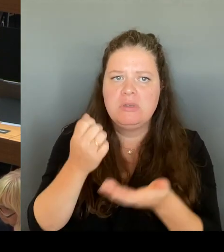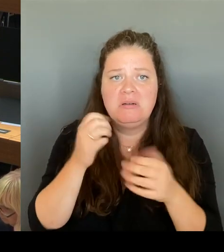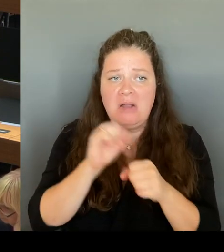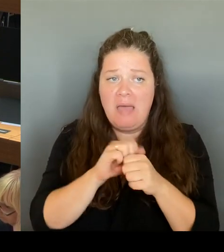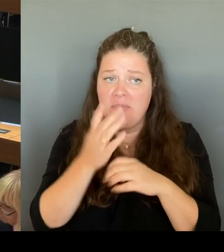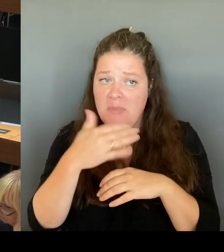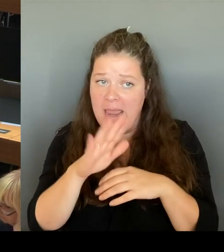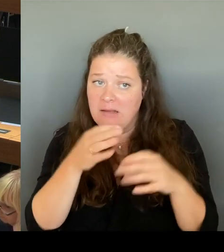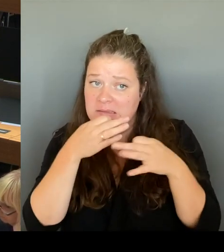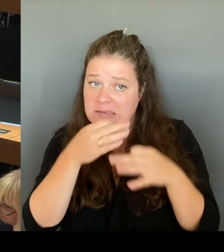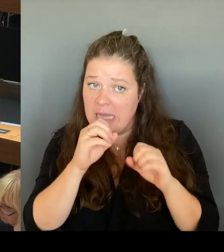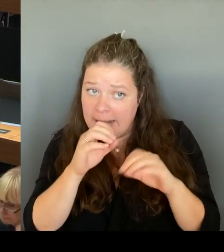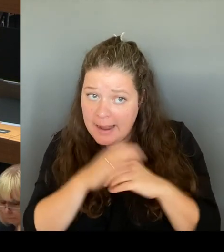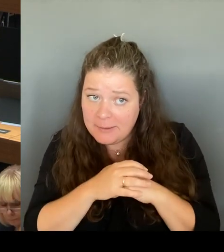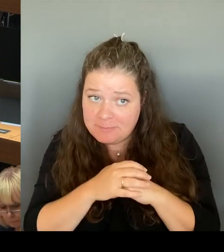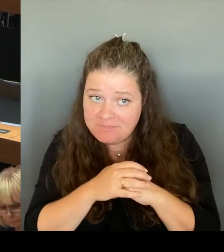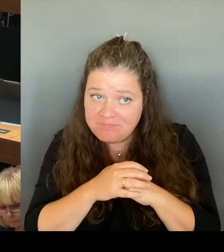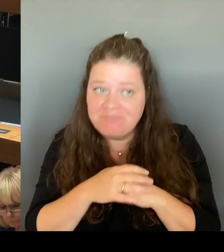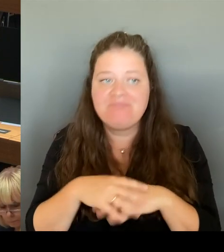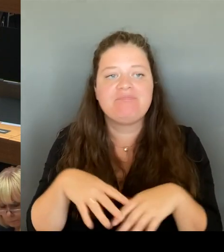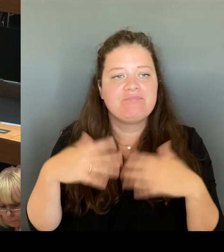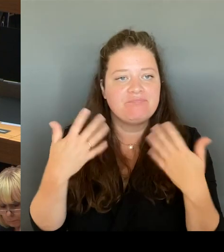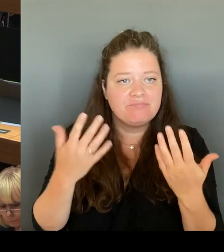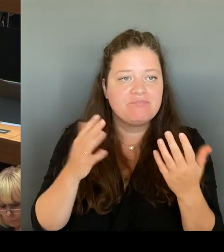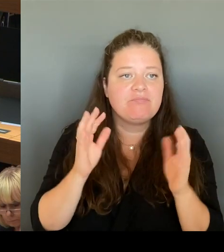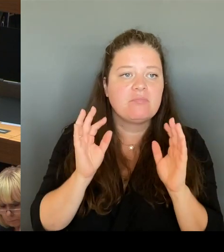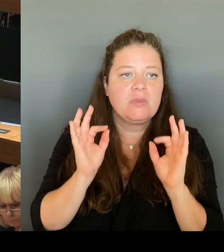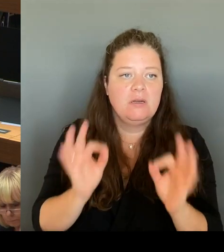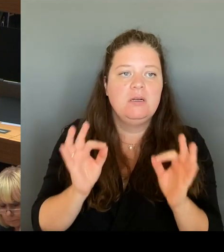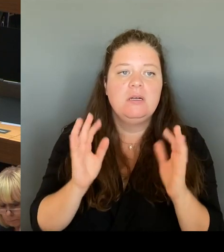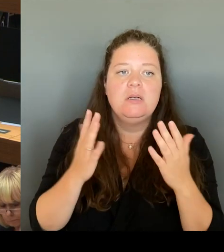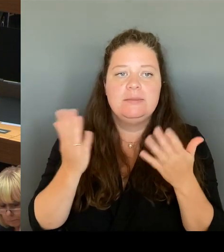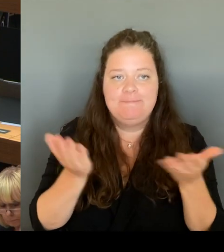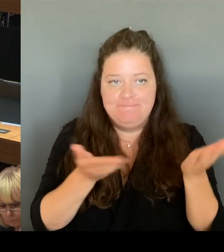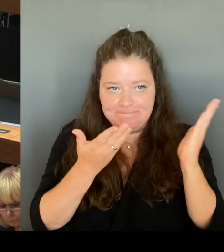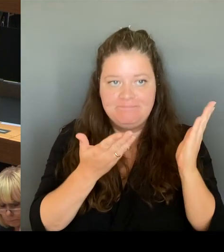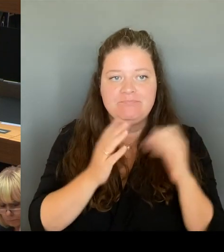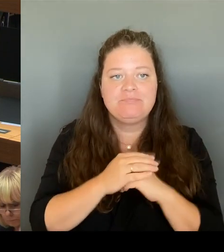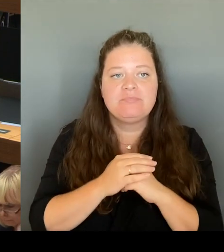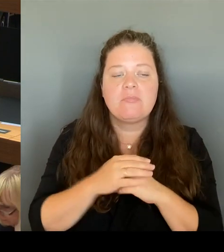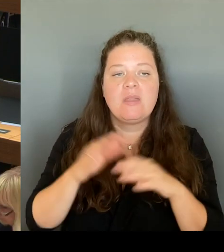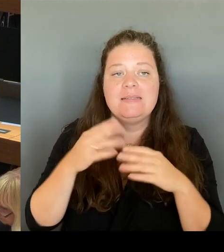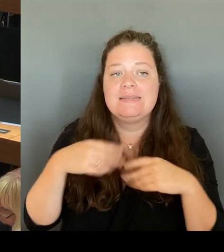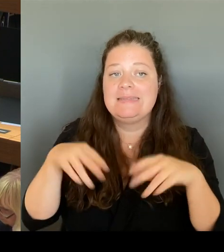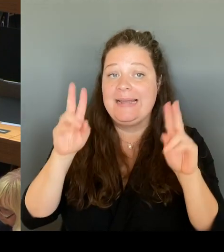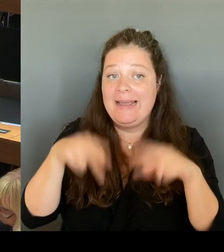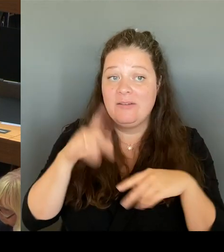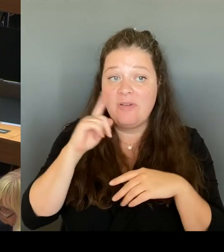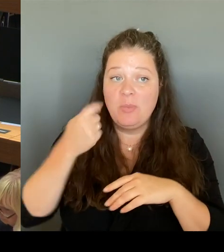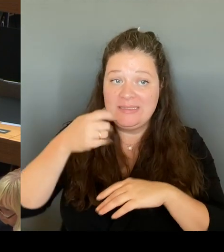Es scheiterte jetzt letztendlich daran, dass wir keine Baugenehmigung für das ausgewählte Baugrundstück kriegen können, um